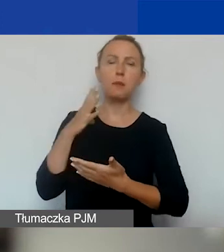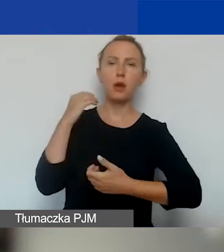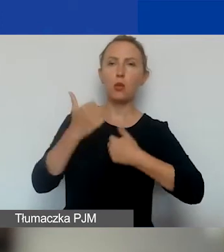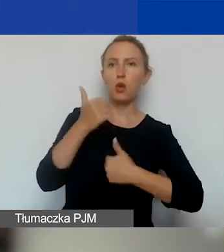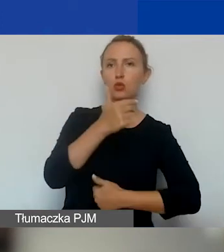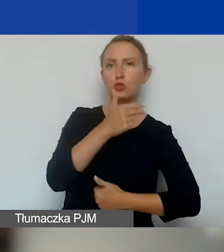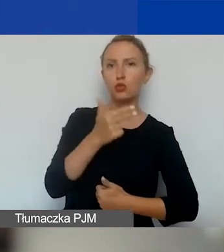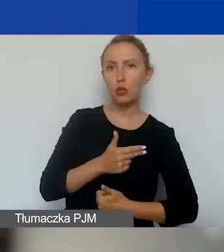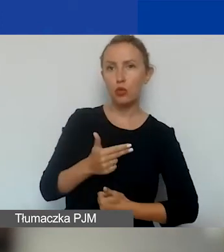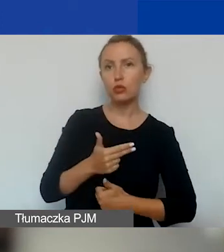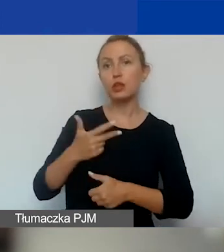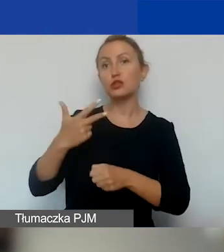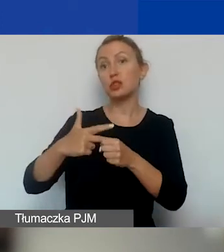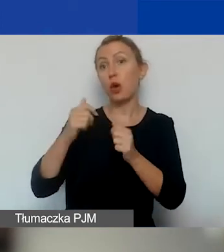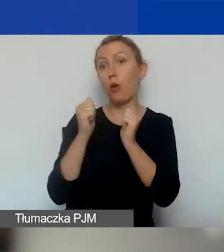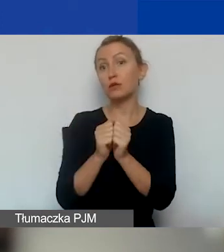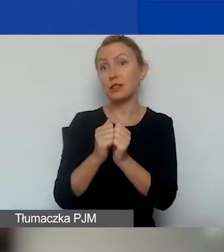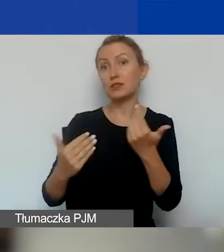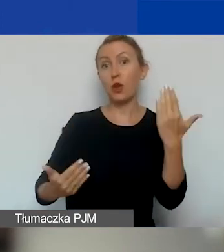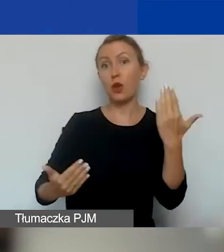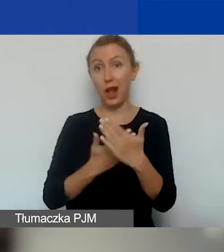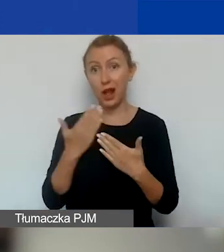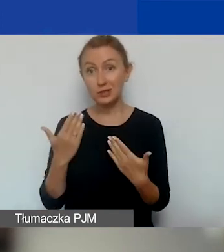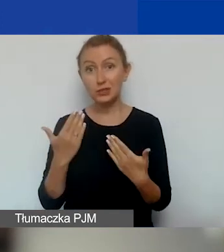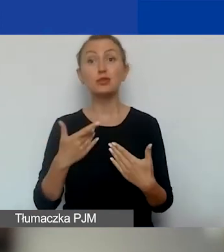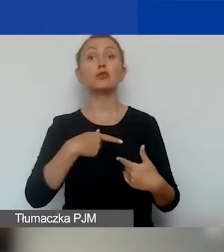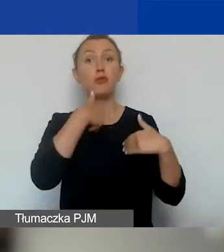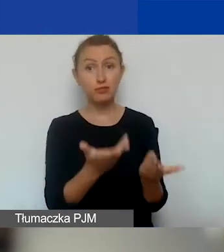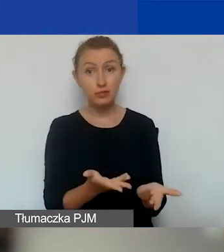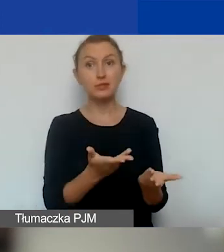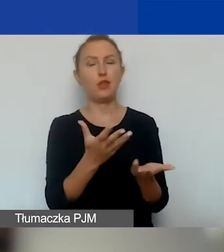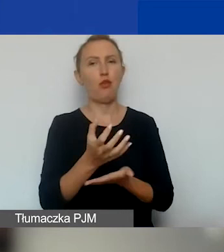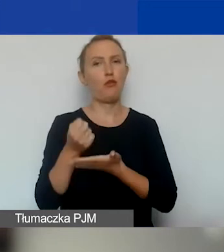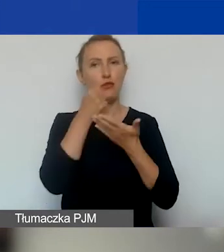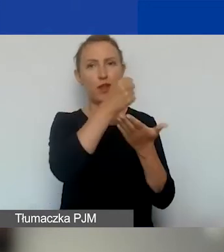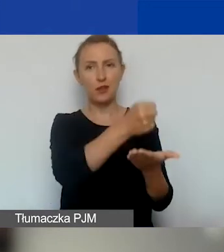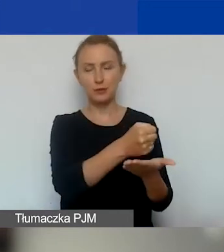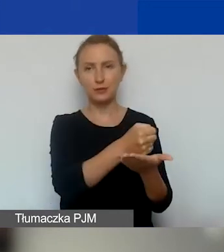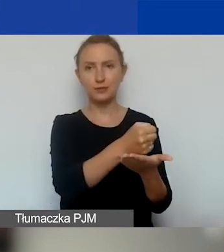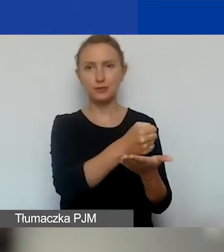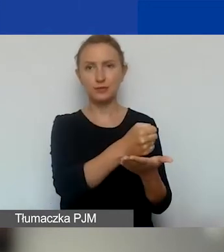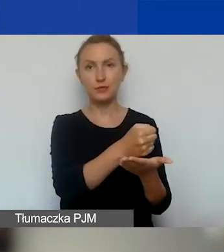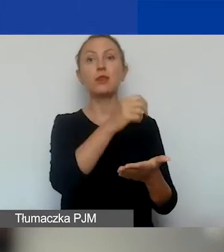i 30 września okaże się, że dostaliście dofinansowanie, i podpisujecie umowę,